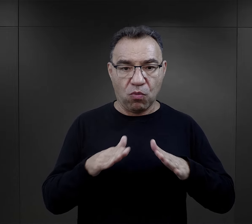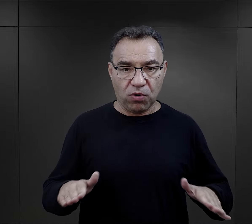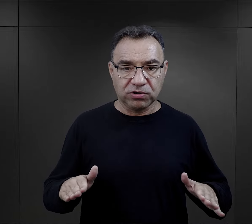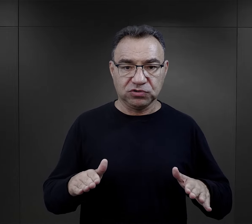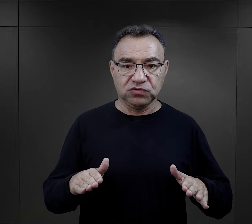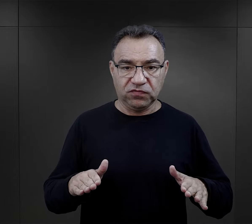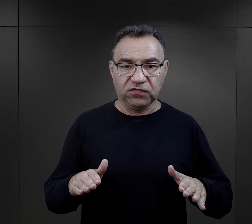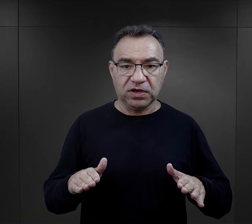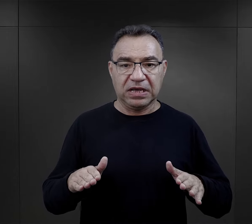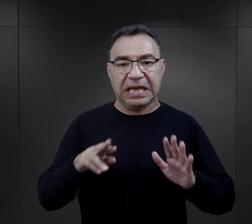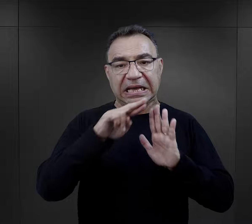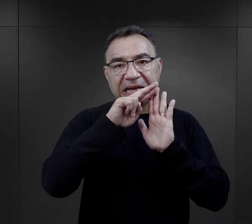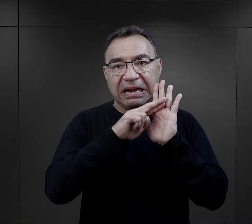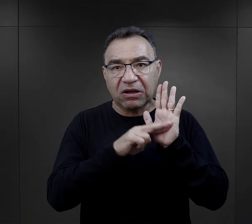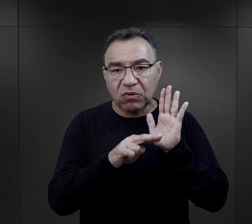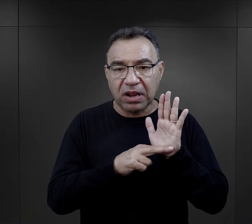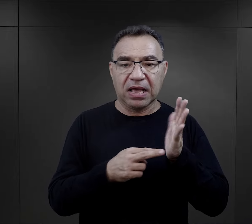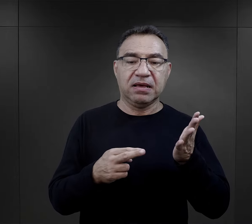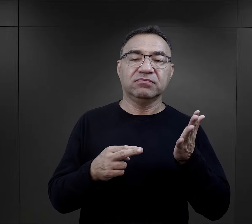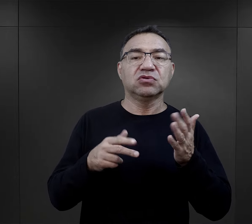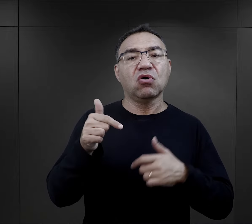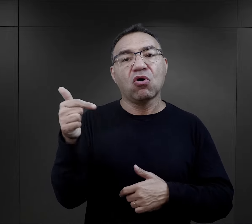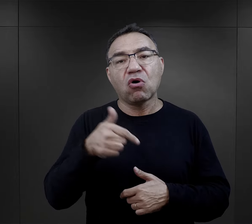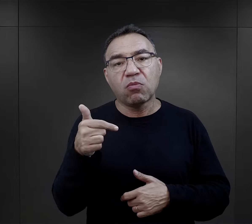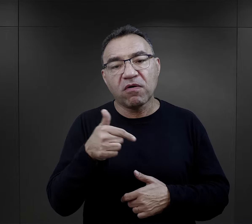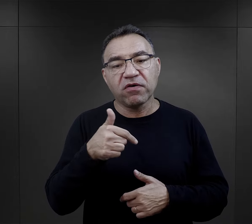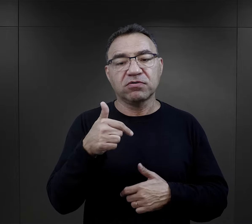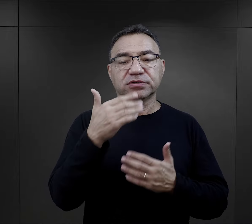obozów koncentracyjnych, regulamin i ich obowiązki,